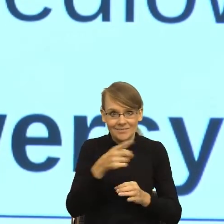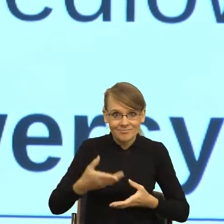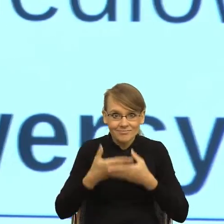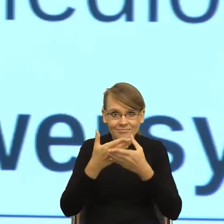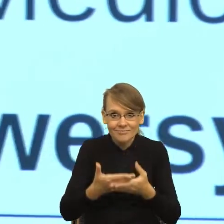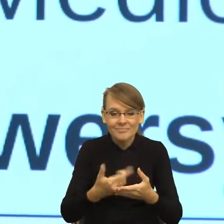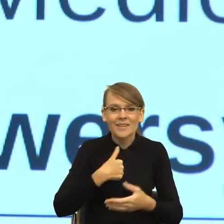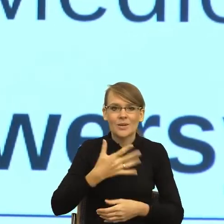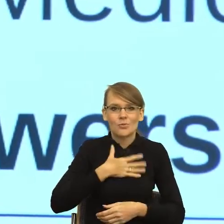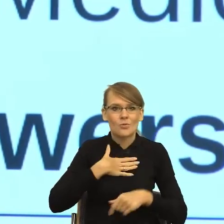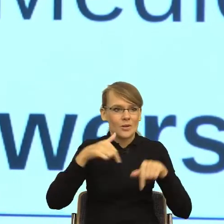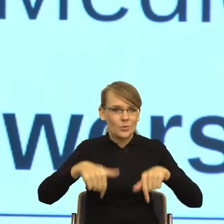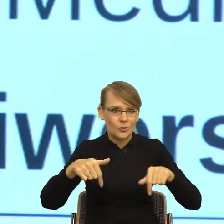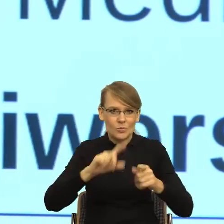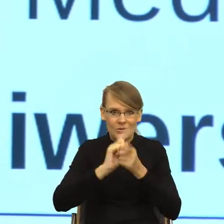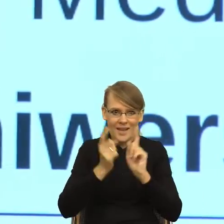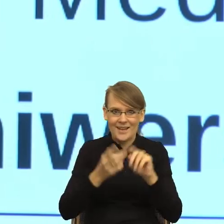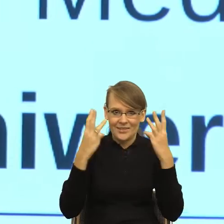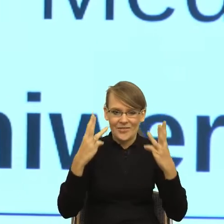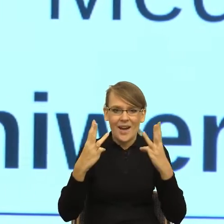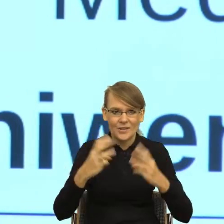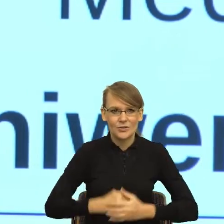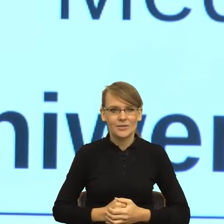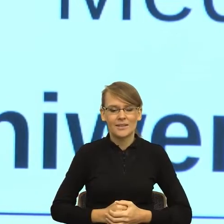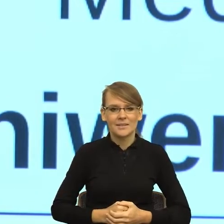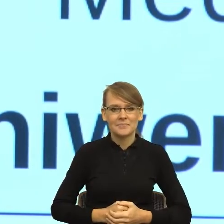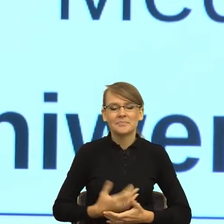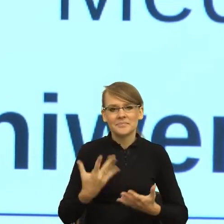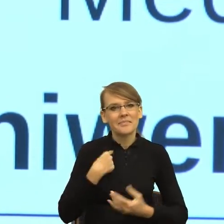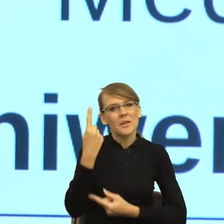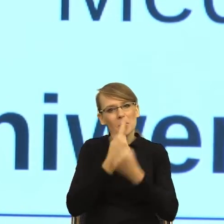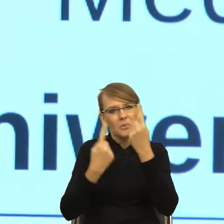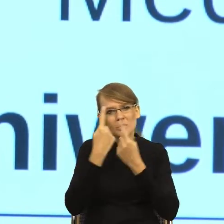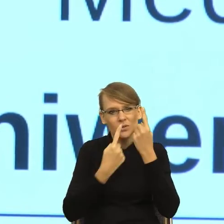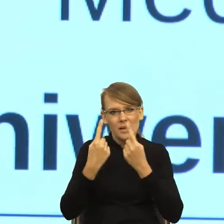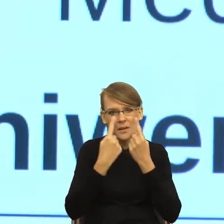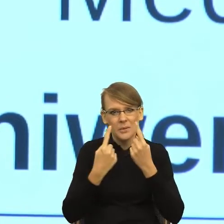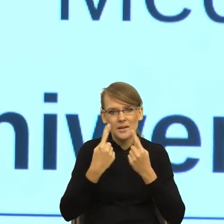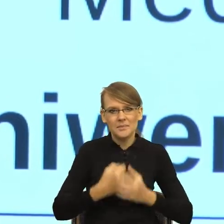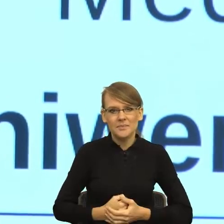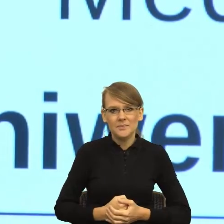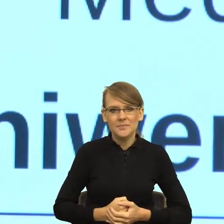bardzo ważnym, to pomyślałam sobie, że ten postulat, żeby było prosto i